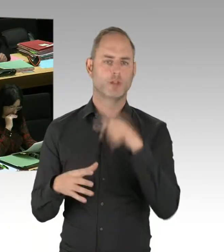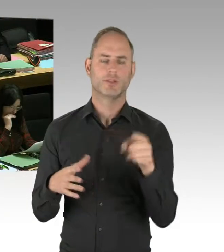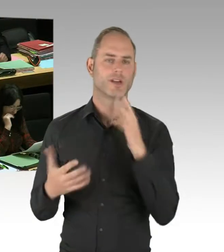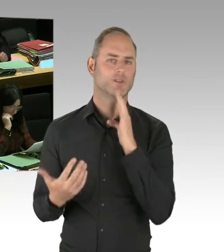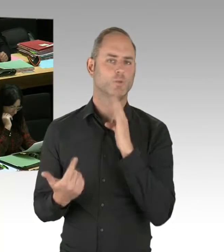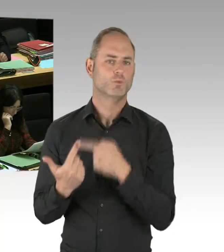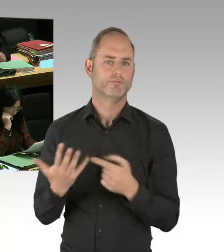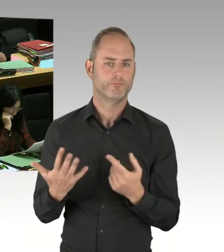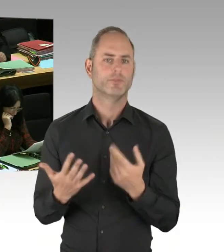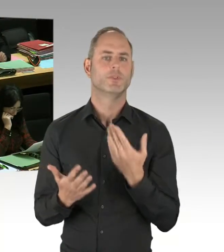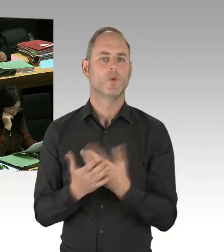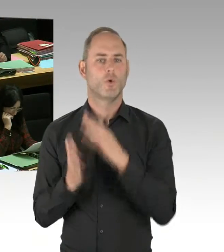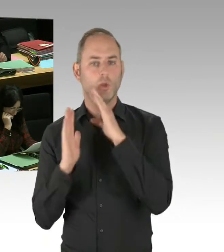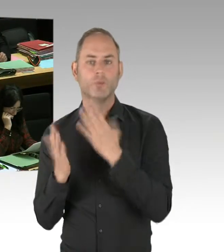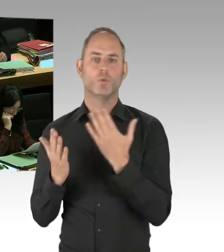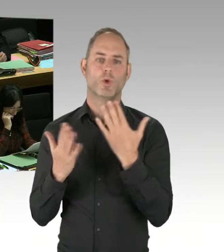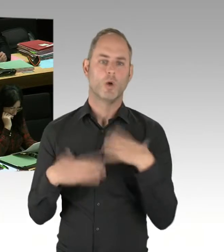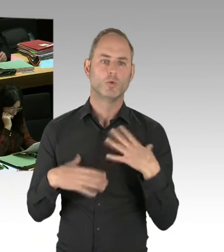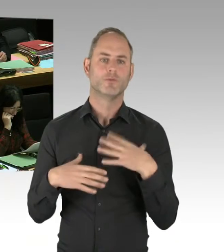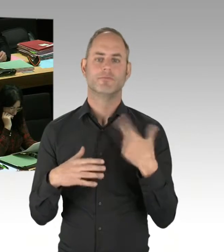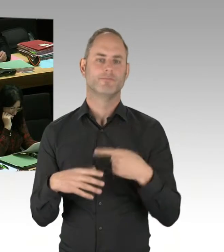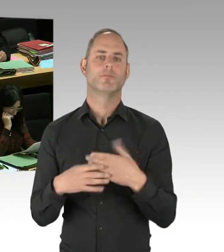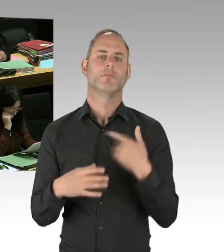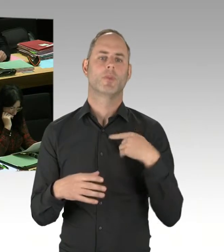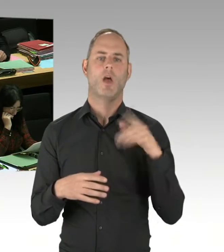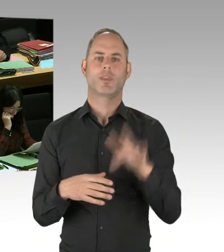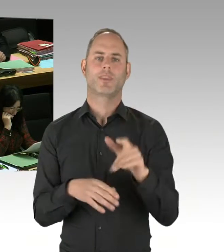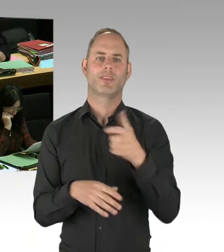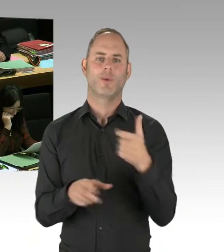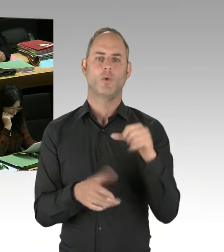Wir sind da gut dabei. Auch auf dem Gebiet des Opferschutzes